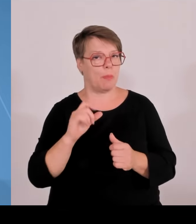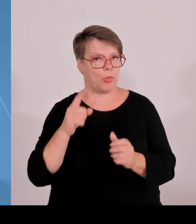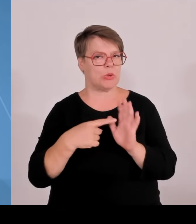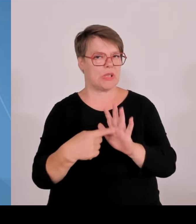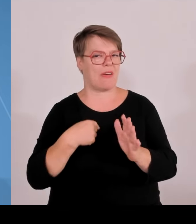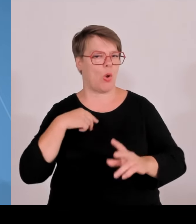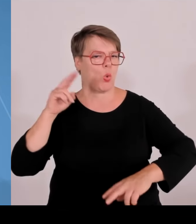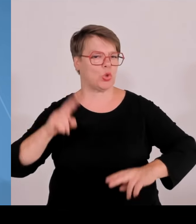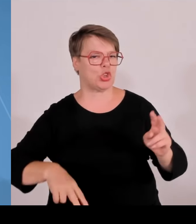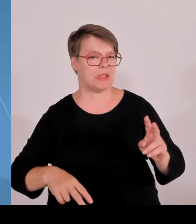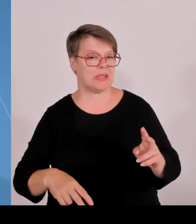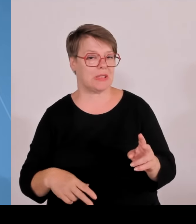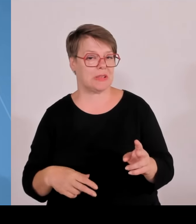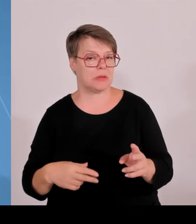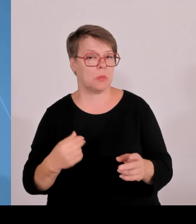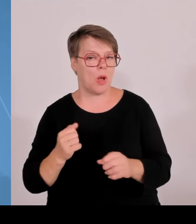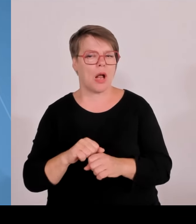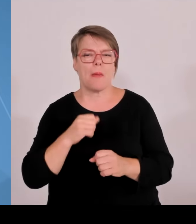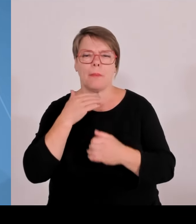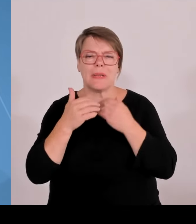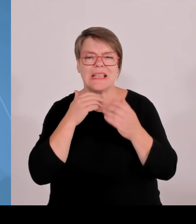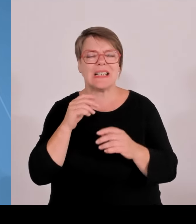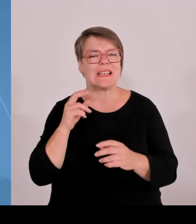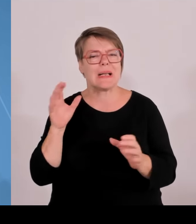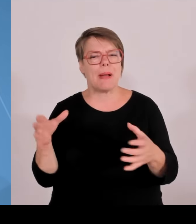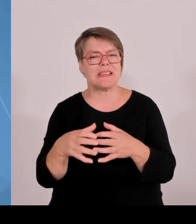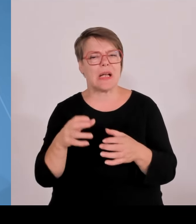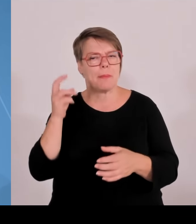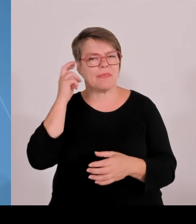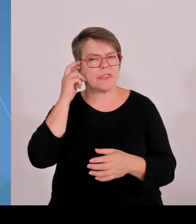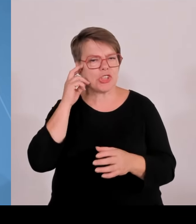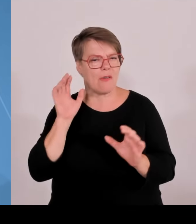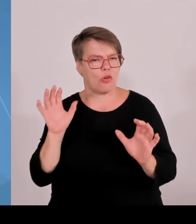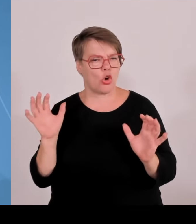und jede Ambition fehlt, bei diesem Thema ein Plus zu organisieren.